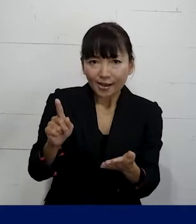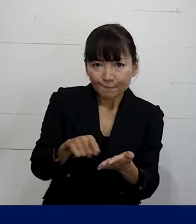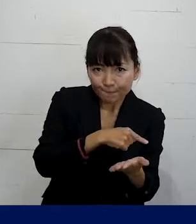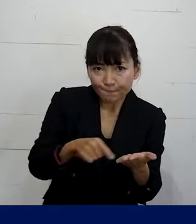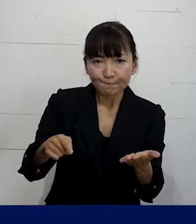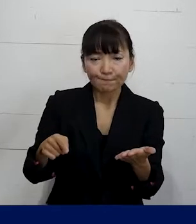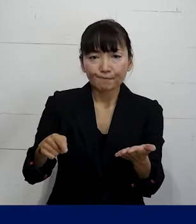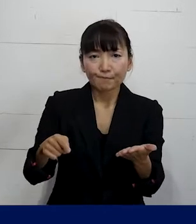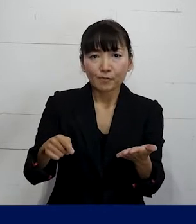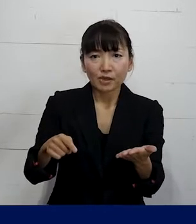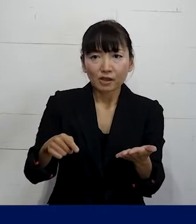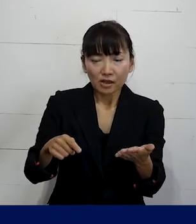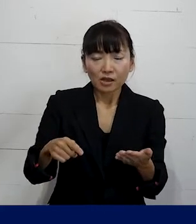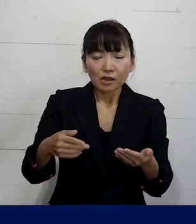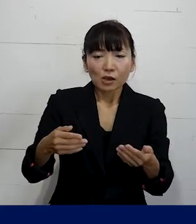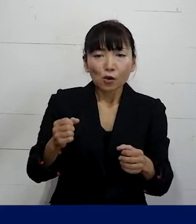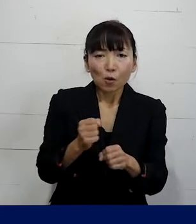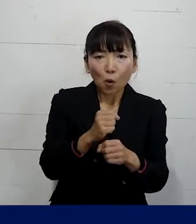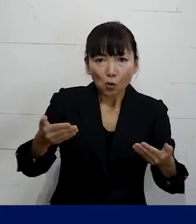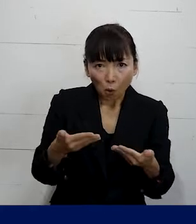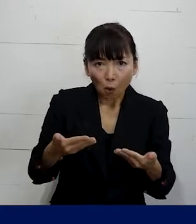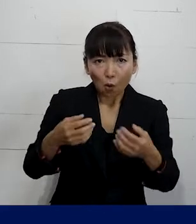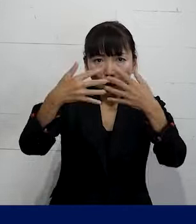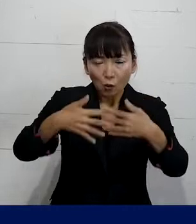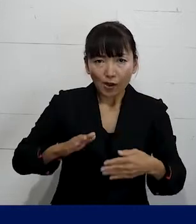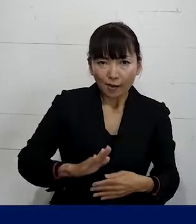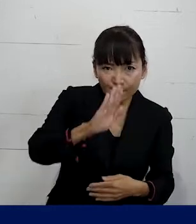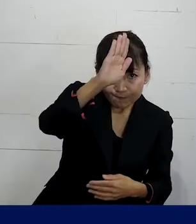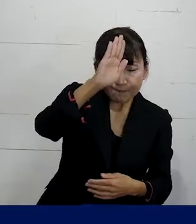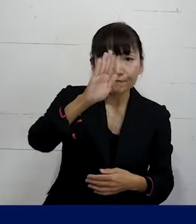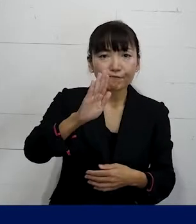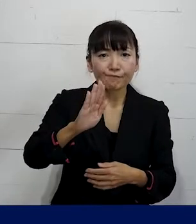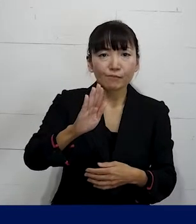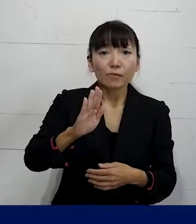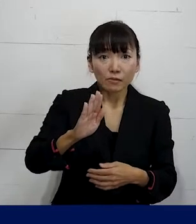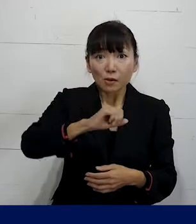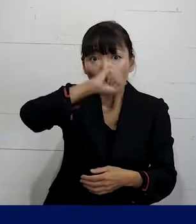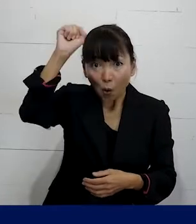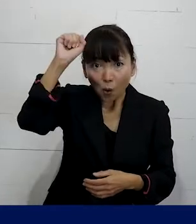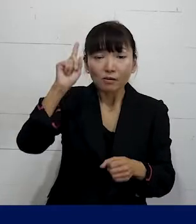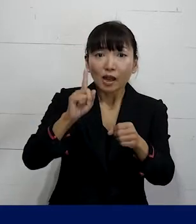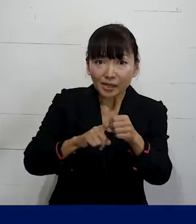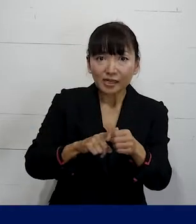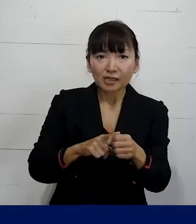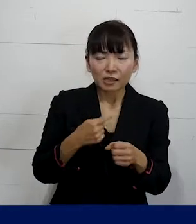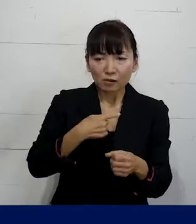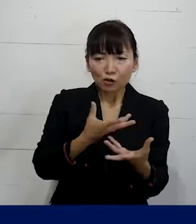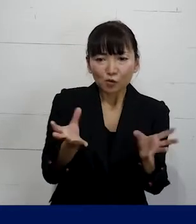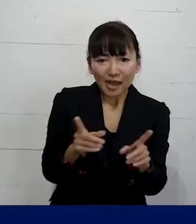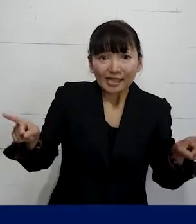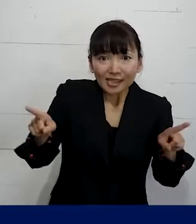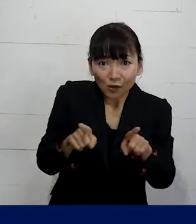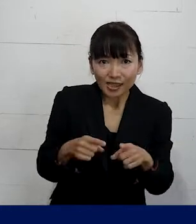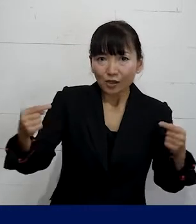そしてより良い労働条件の実現するために 一緒になって交渉して